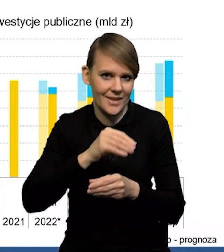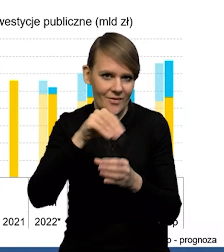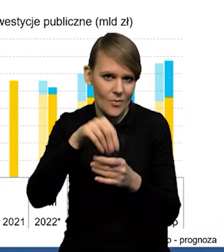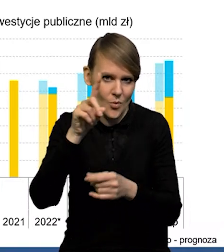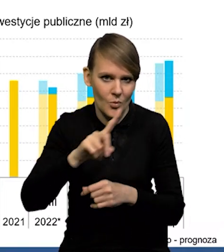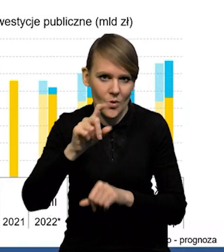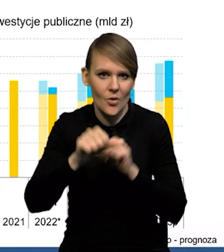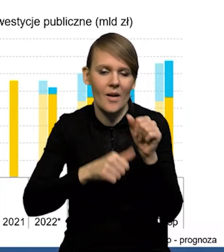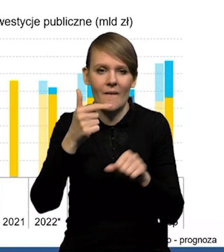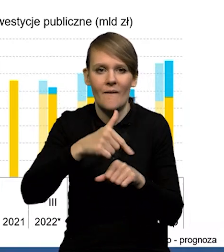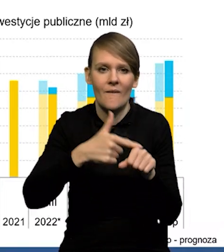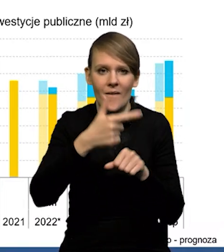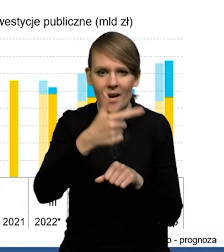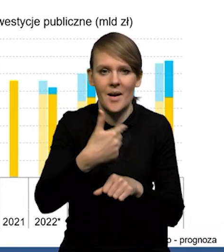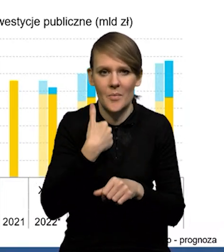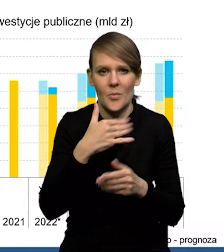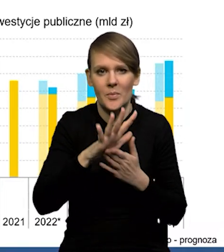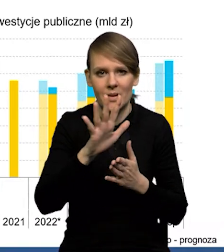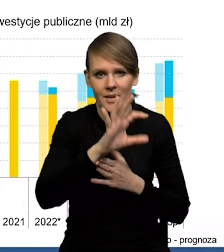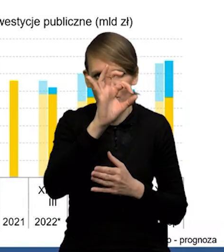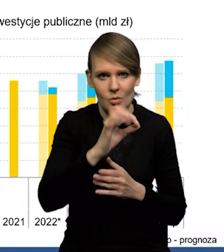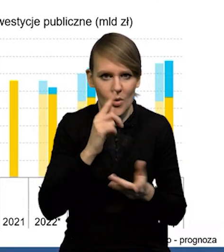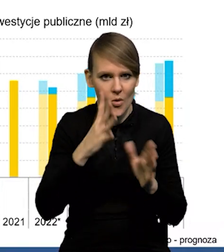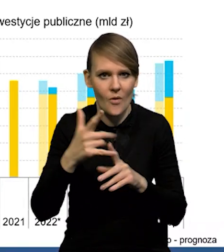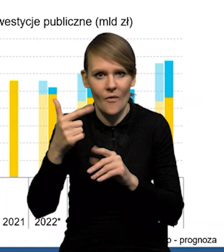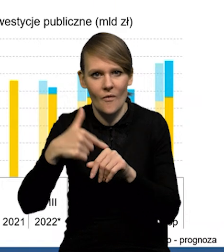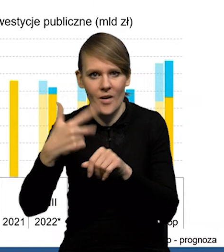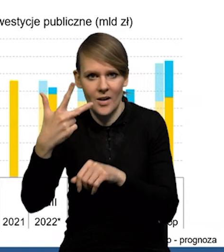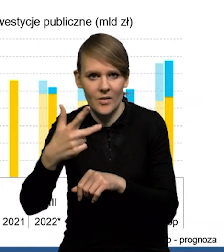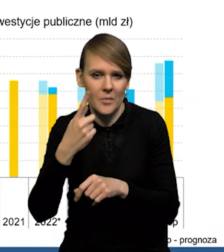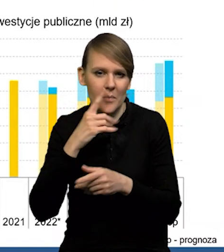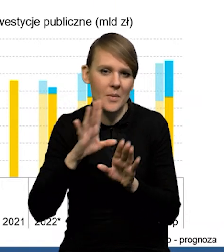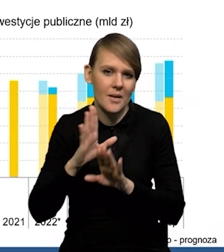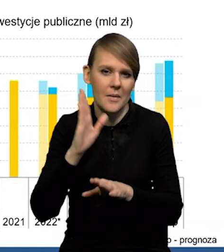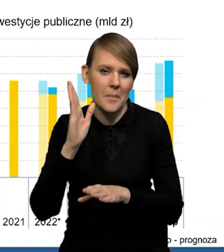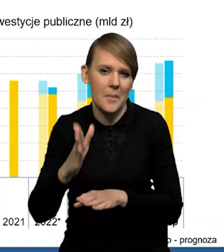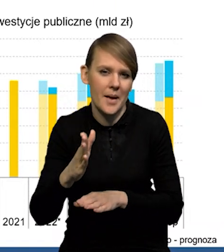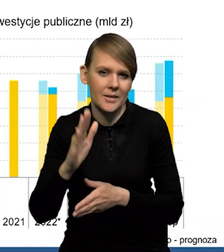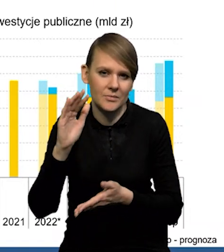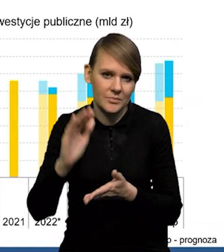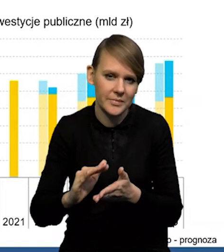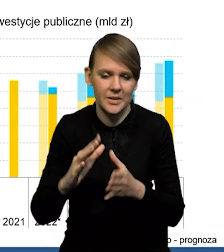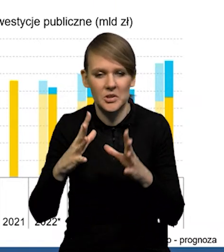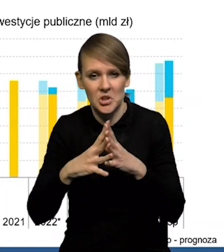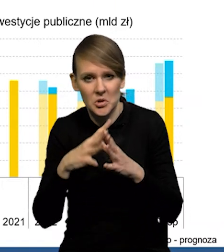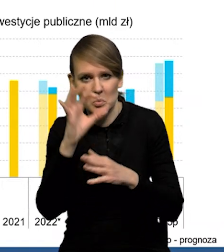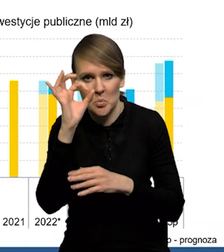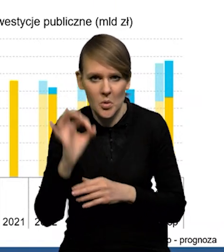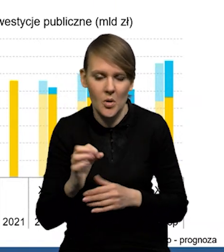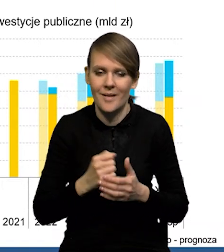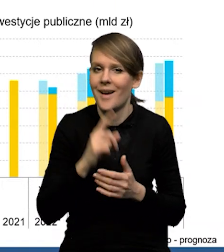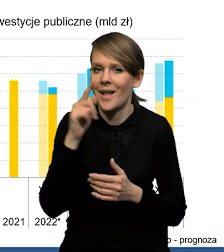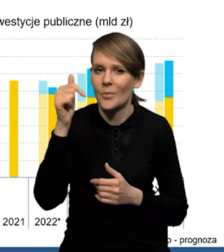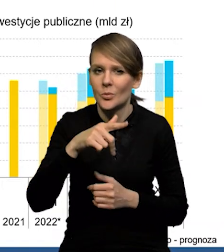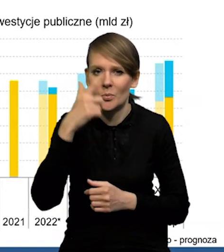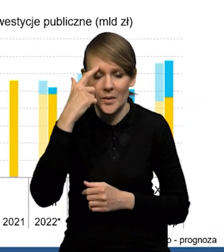Ona w roku '22 wyniosła około 15%, w '23 prawdopodobnie obniży się do około 10. Natomiast trzeba pamiętać o tym,